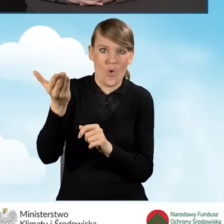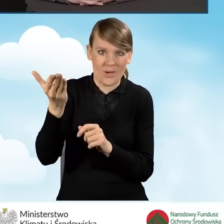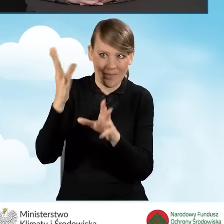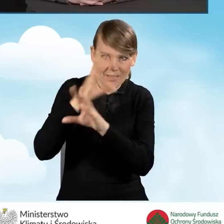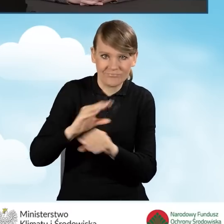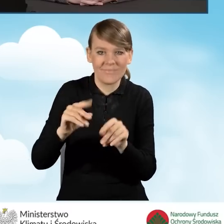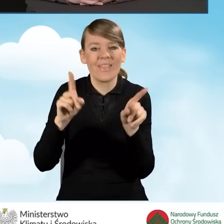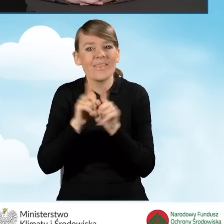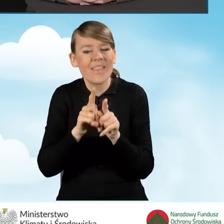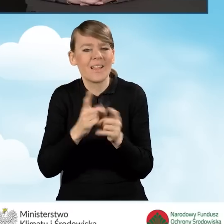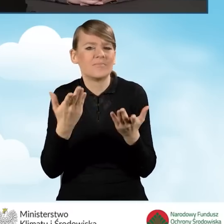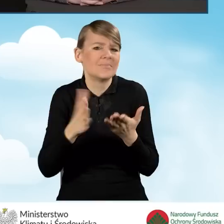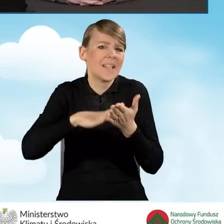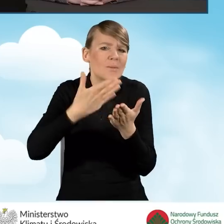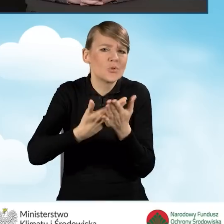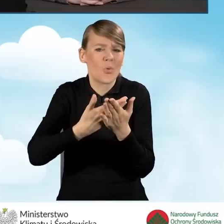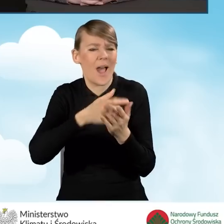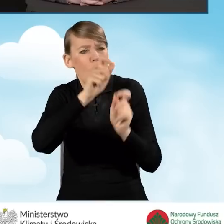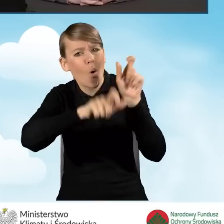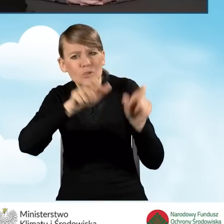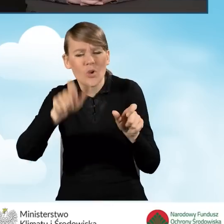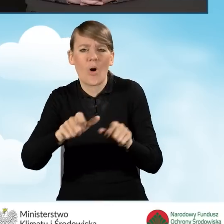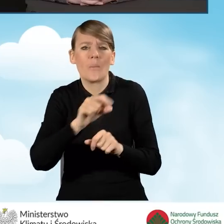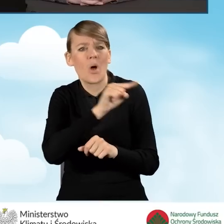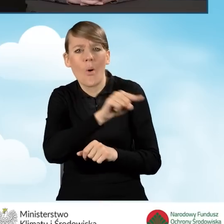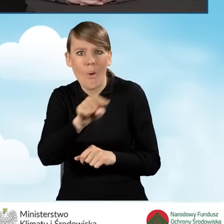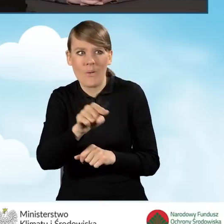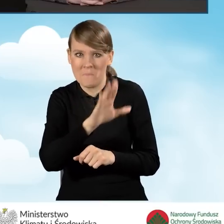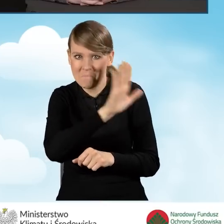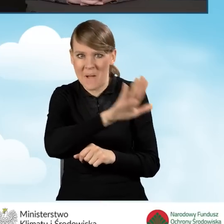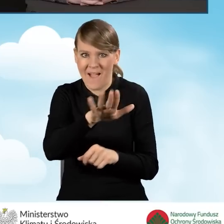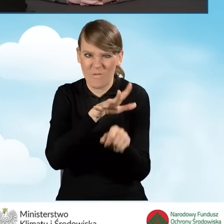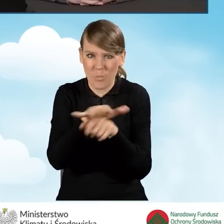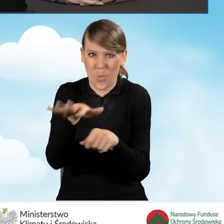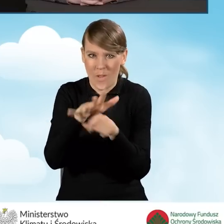którzy w jakiś sposób mają wpływ na daną lokalną społeczność